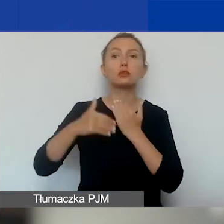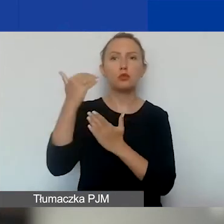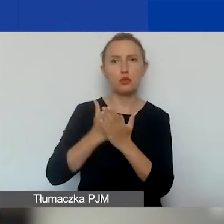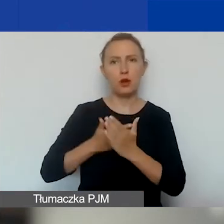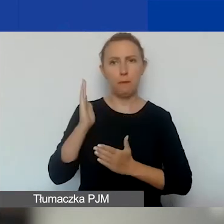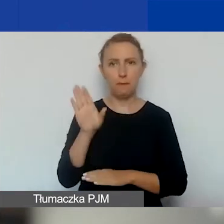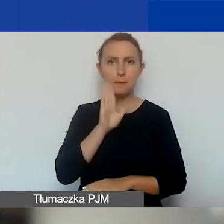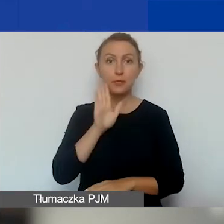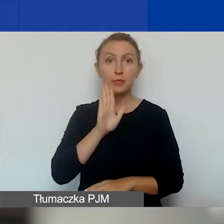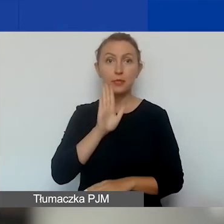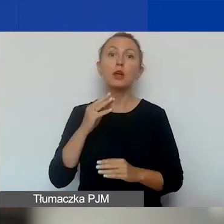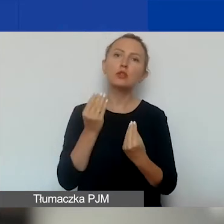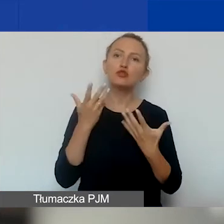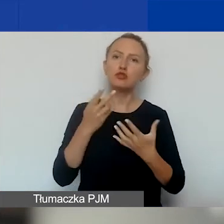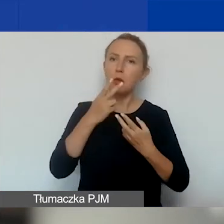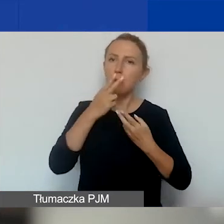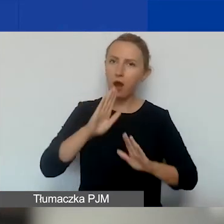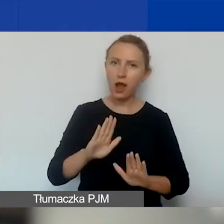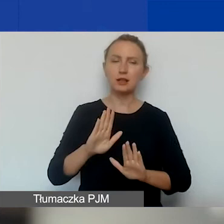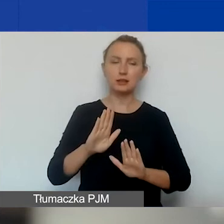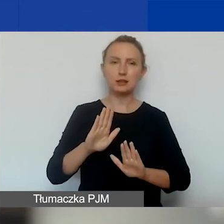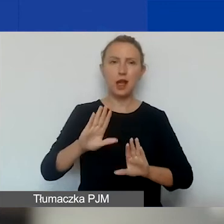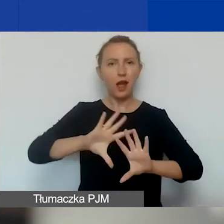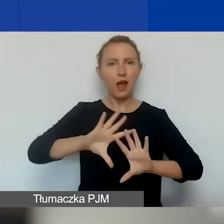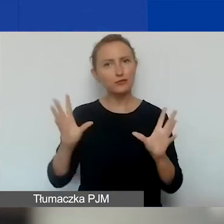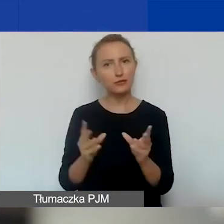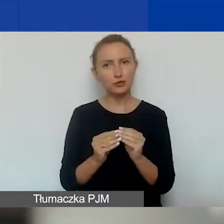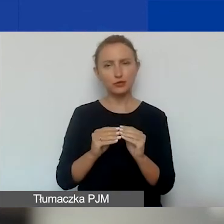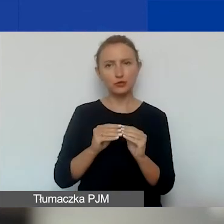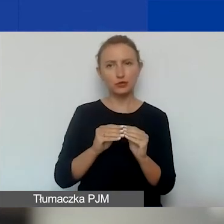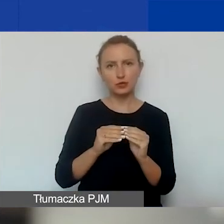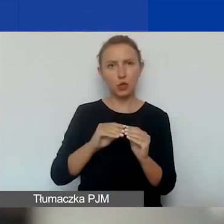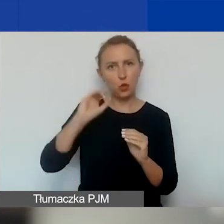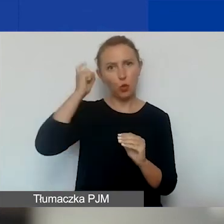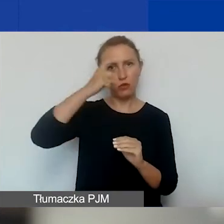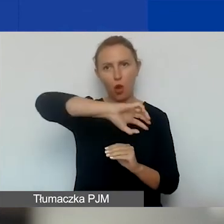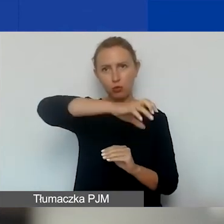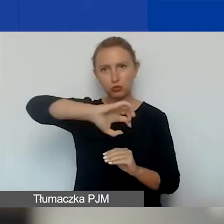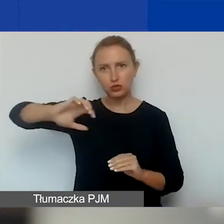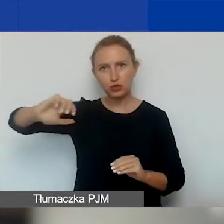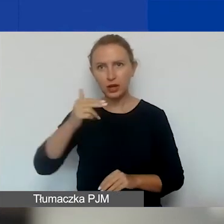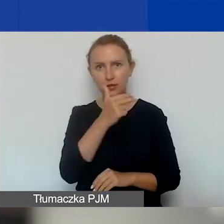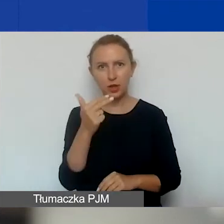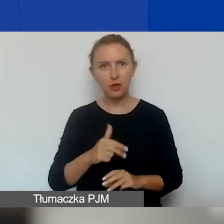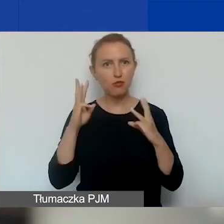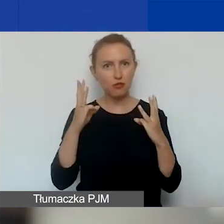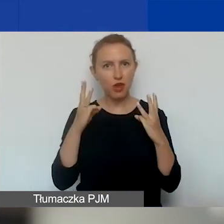Tutaj tylko, żeby zobrazować jeszcze te wszystkie główne obszary i tematy o znaczeniu szczególnym.